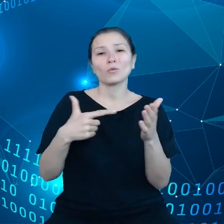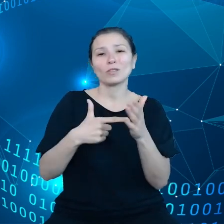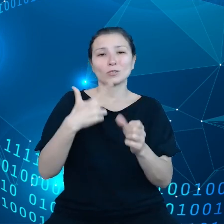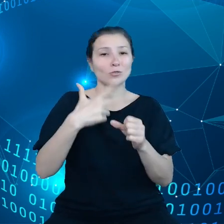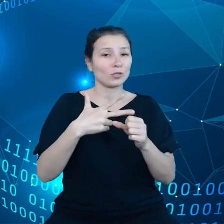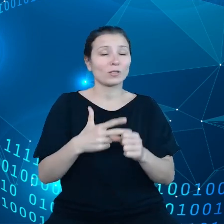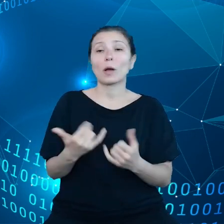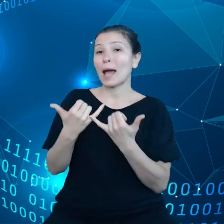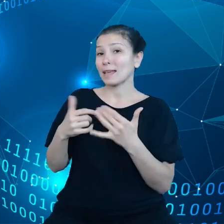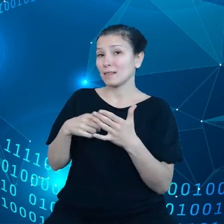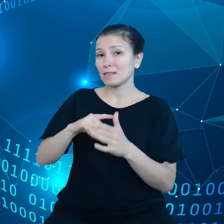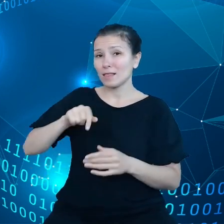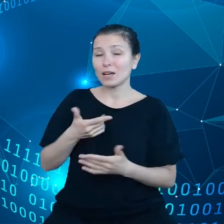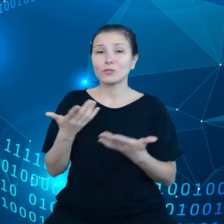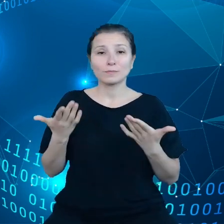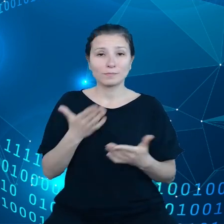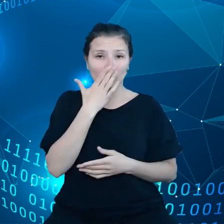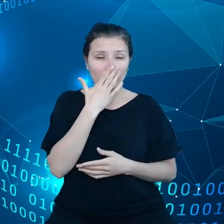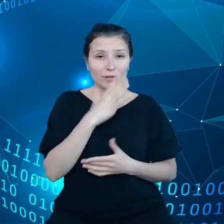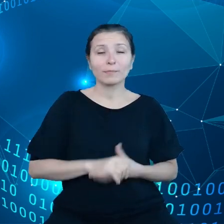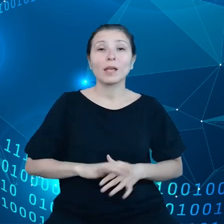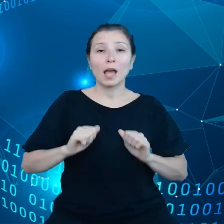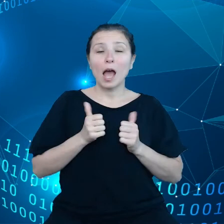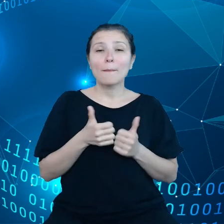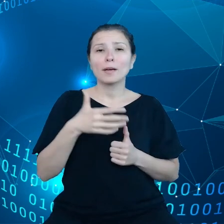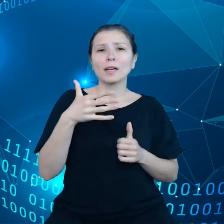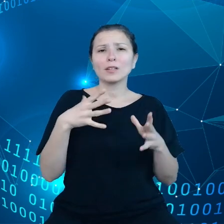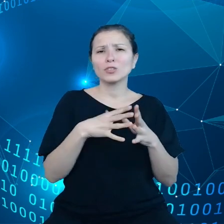10 tysięcy takich bezpiecznych punktów magazynowania